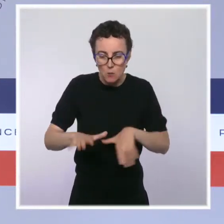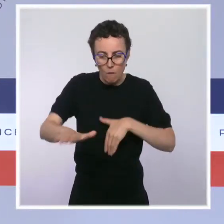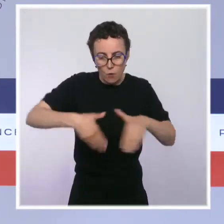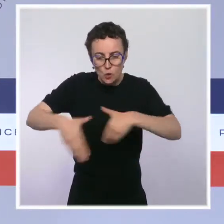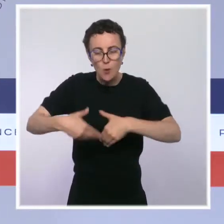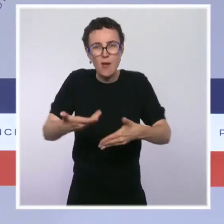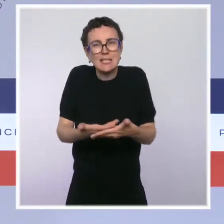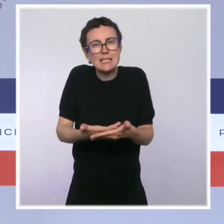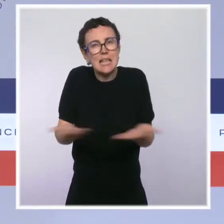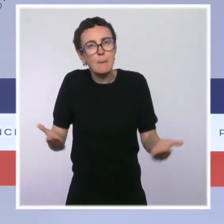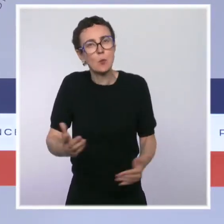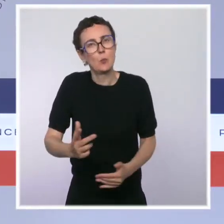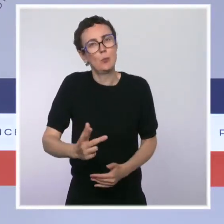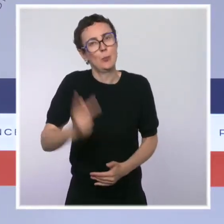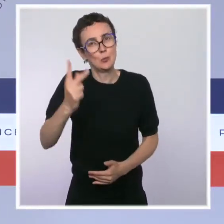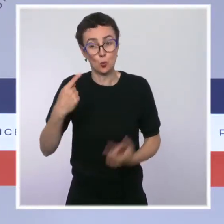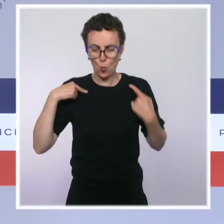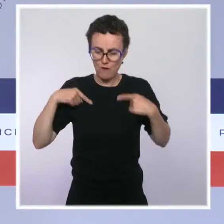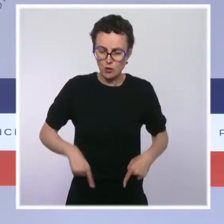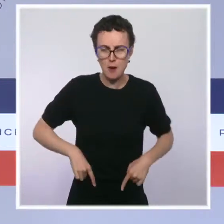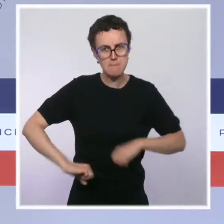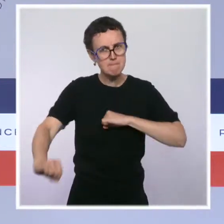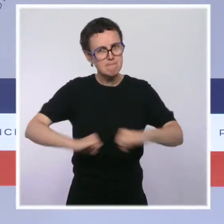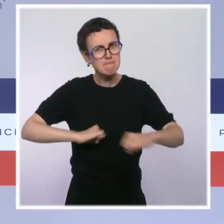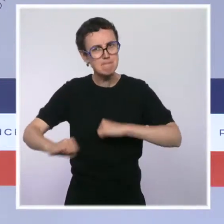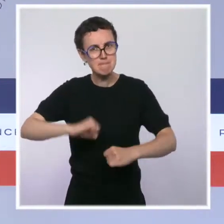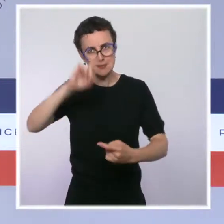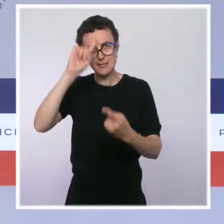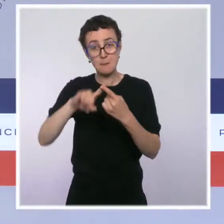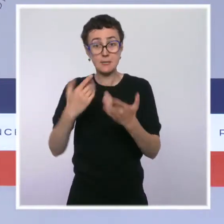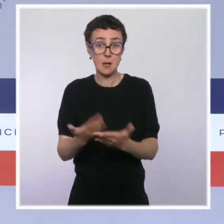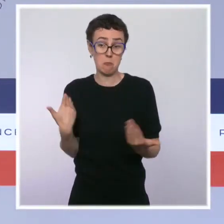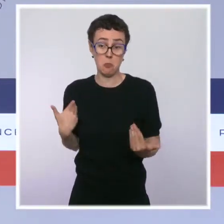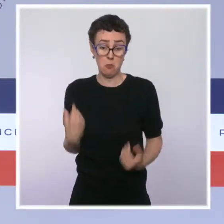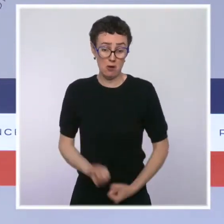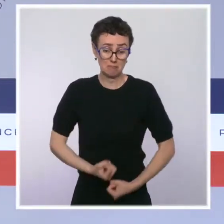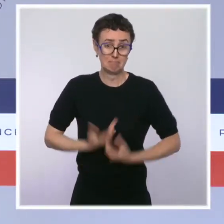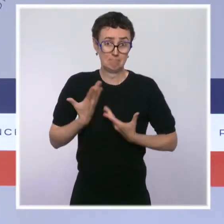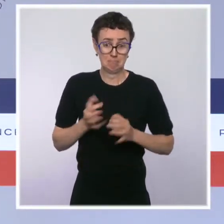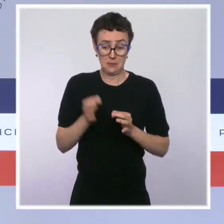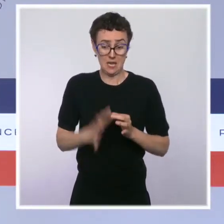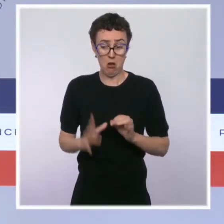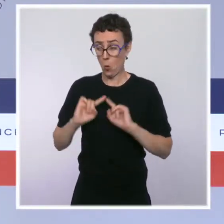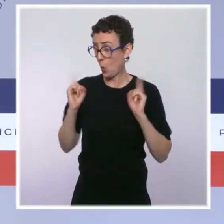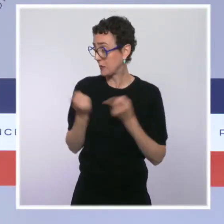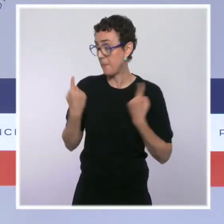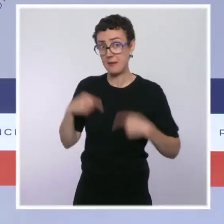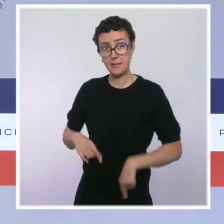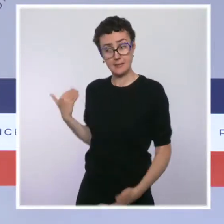Voilà ce que je pouvais vous dire, Mesdames, Messieurs, du Conseil des ministres de ce jour et je me tiens à votre disposition pour répondre à vos questions.